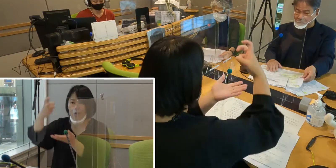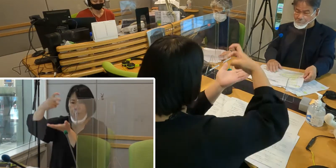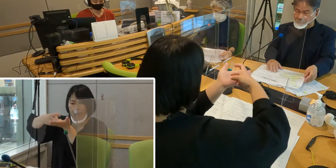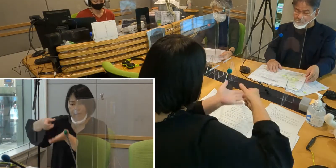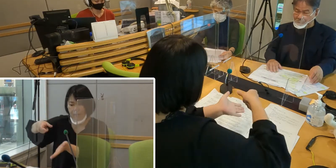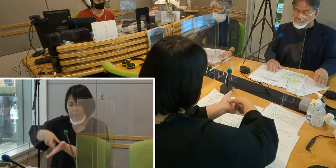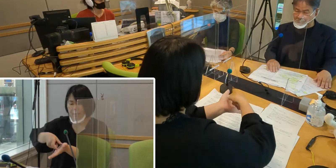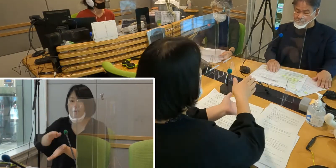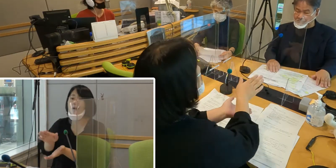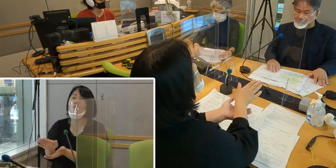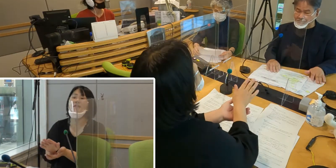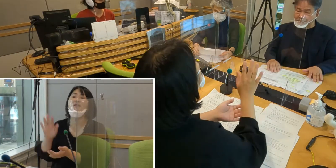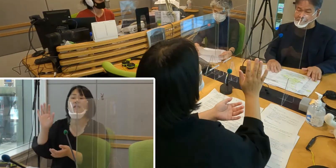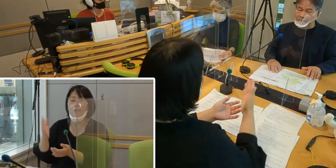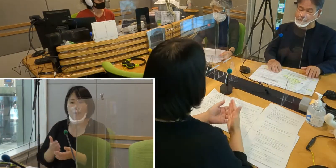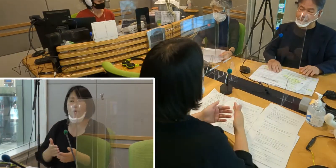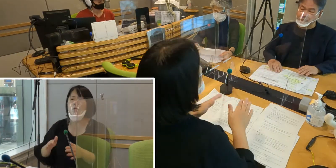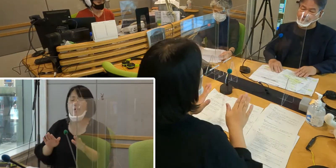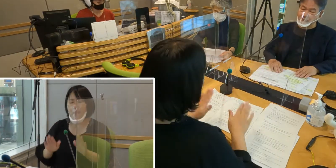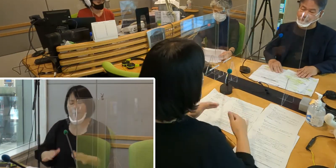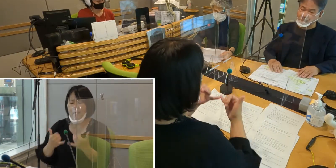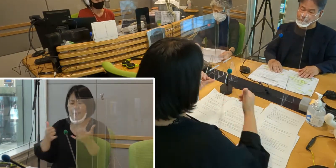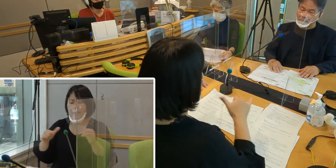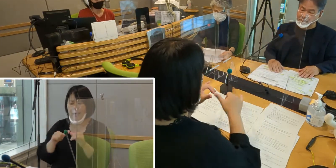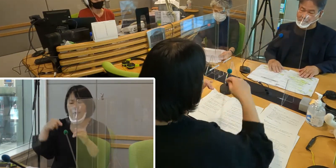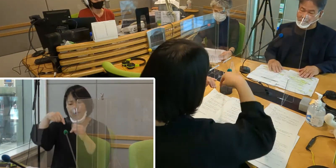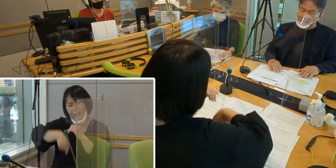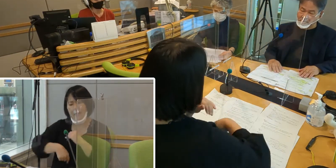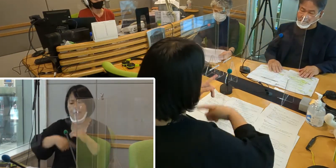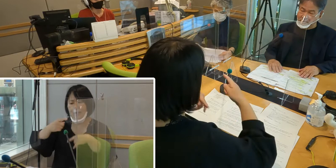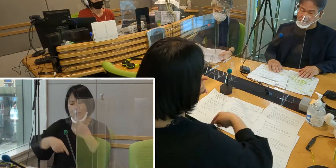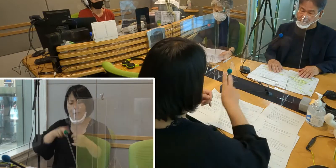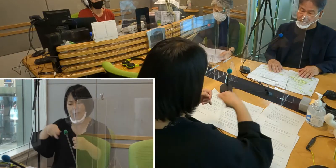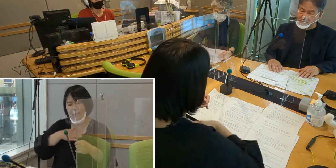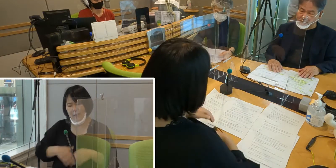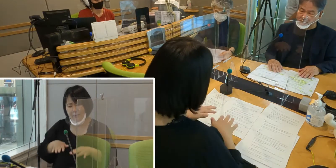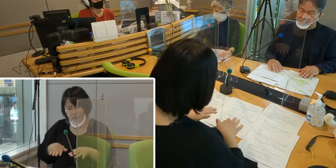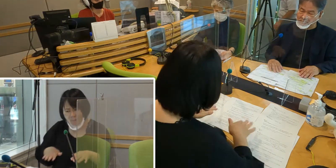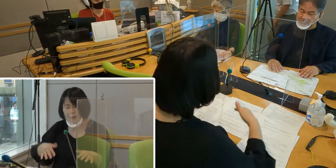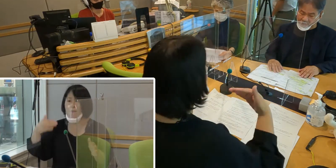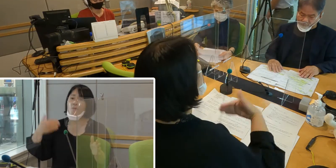まだまだ社会の中では 手話についての理解が十分とは言えません。